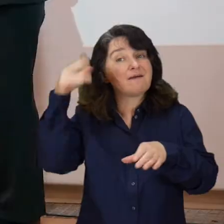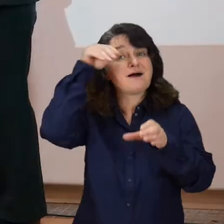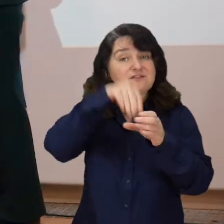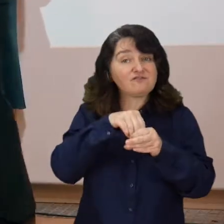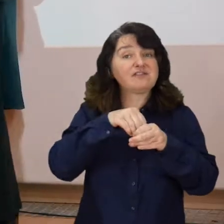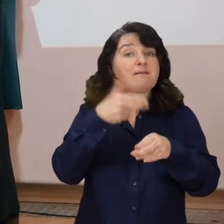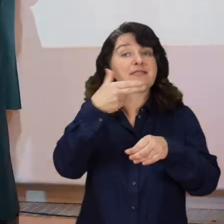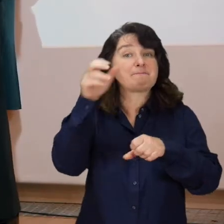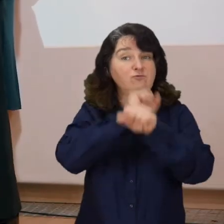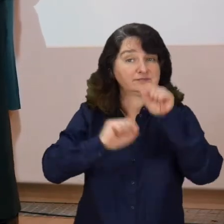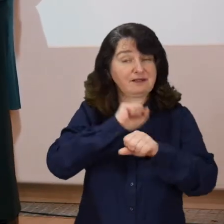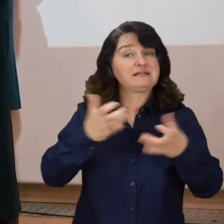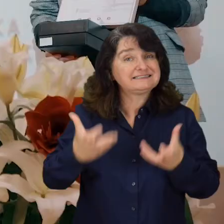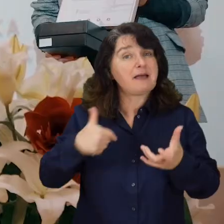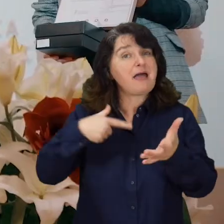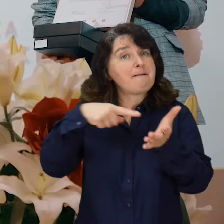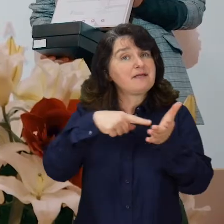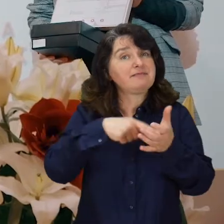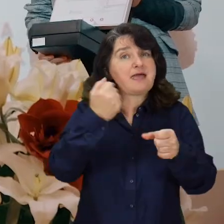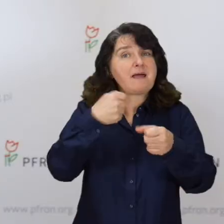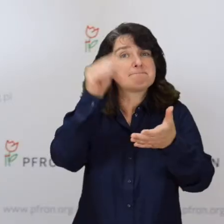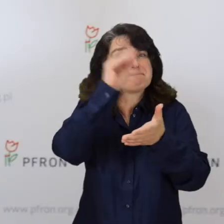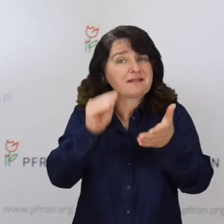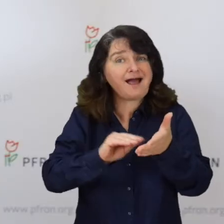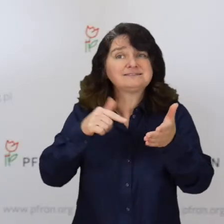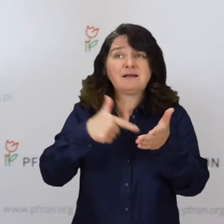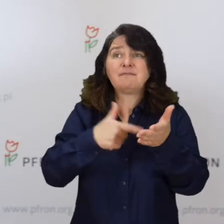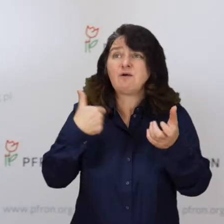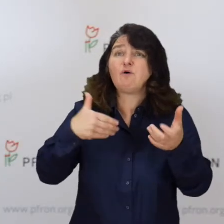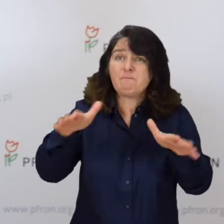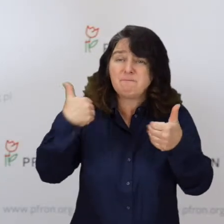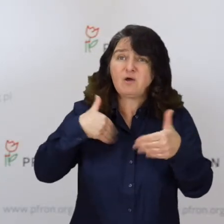Chcemy, żeby tego typu prace znalazły odpowiedni oddźwięk,